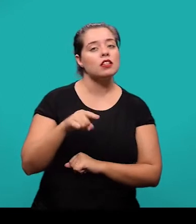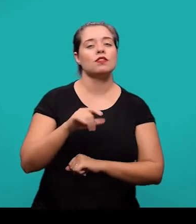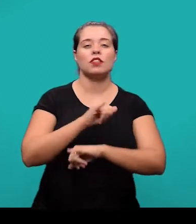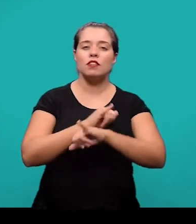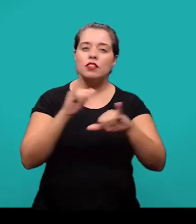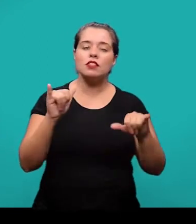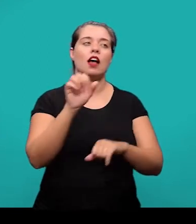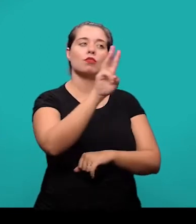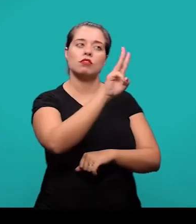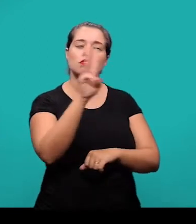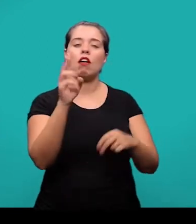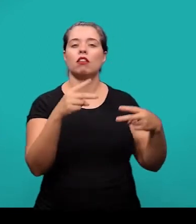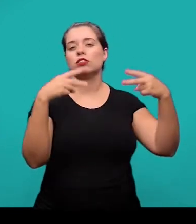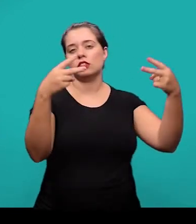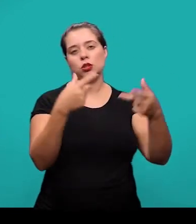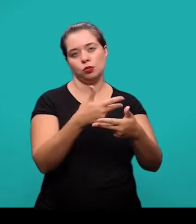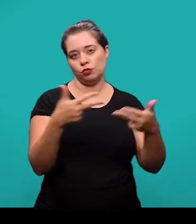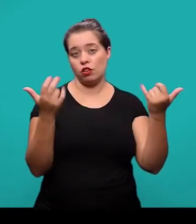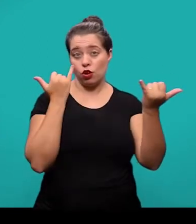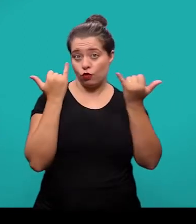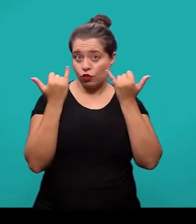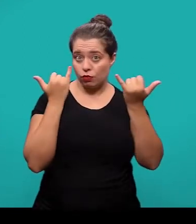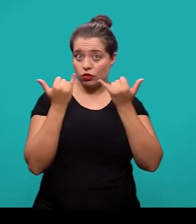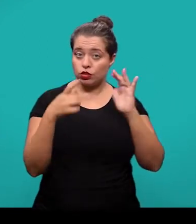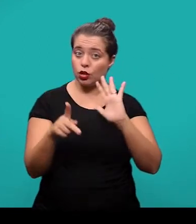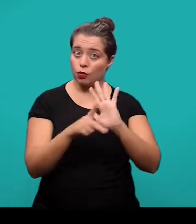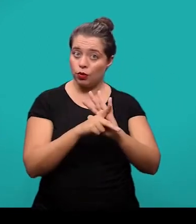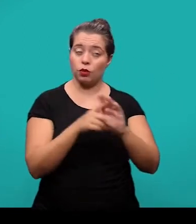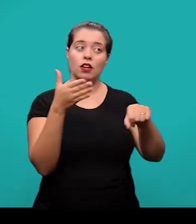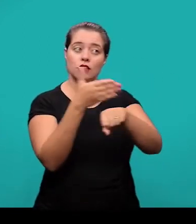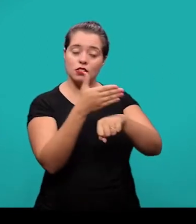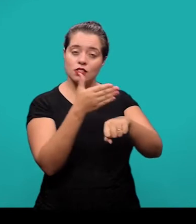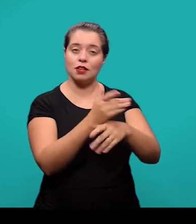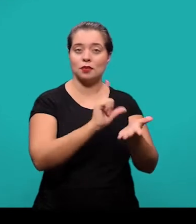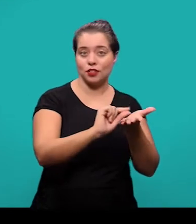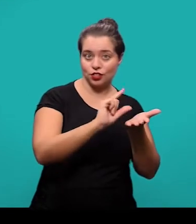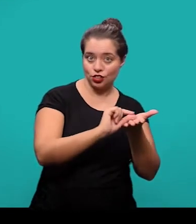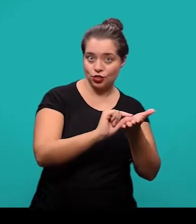o endereço eletrônico, DOI, os suportes ou outras informações relativas ao acesso ao documento